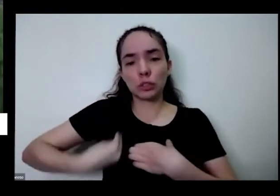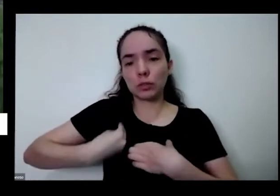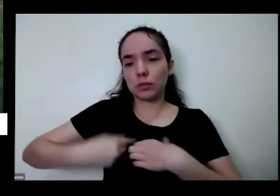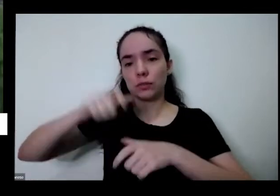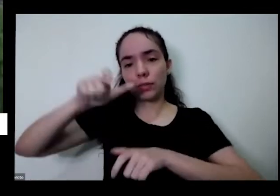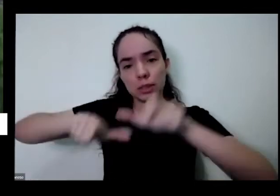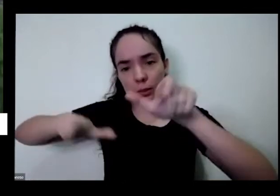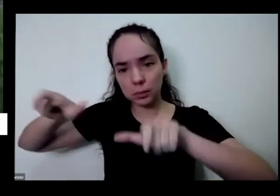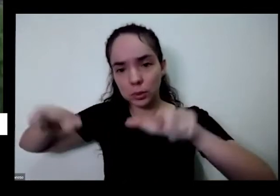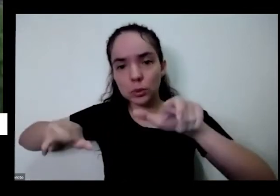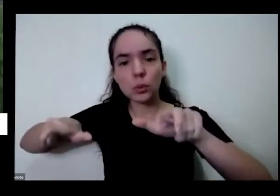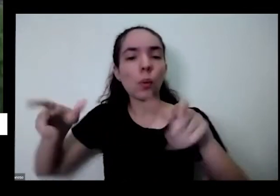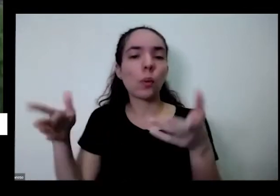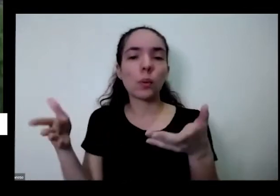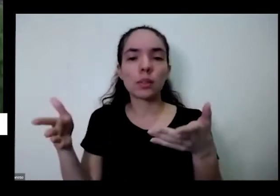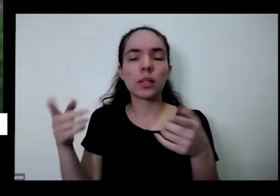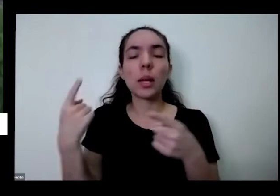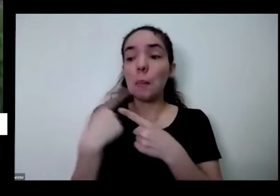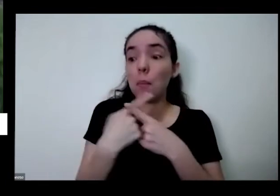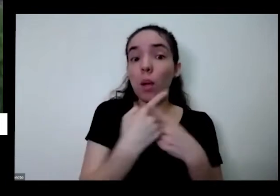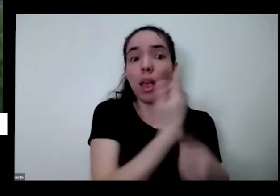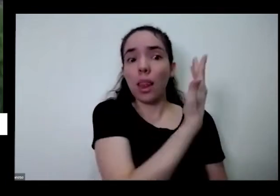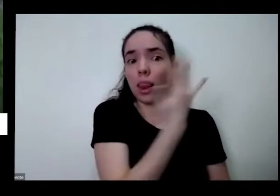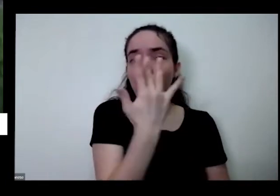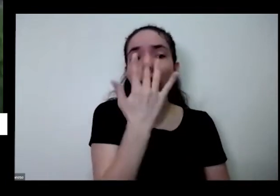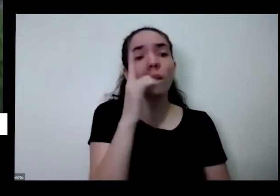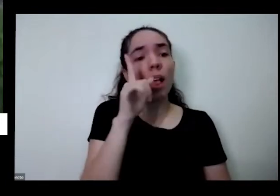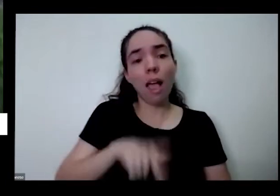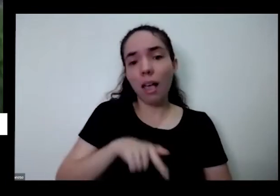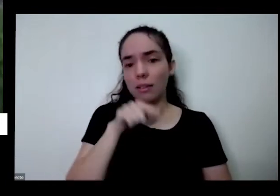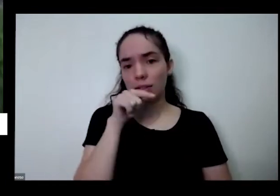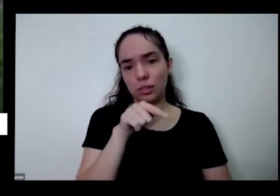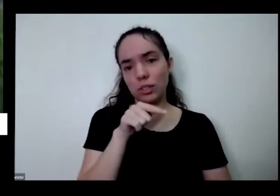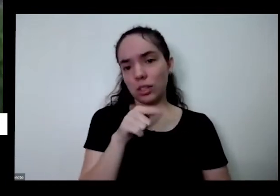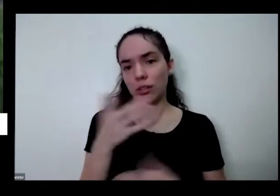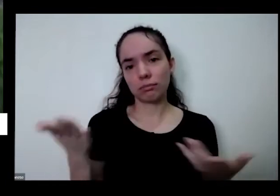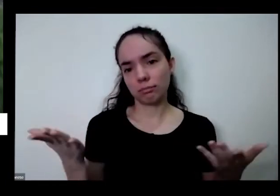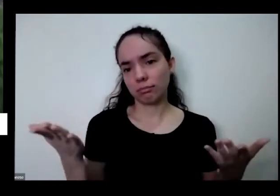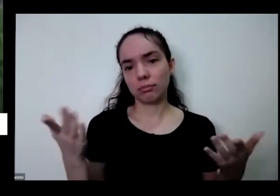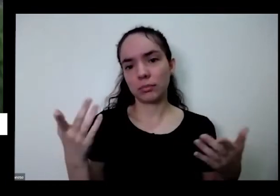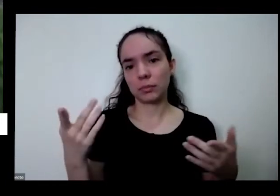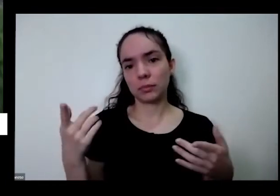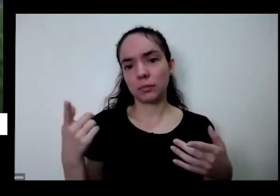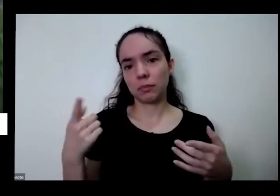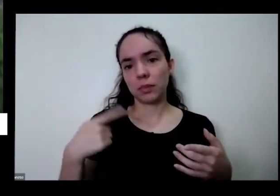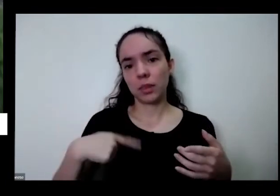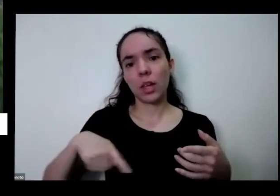um a gente é diferente né não posso não pode ser diferente não pode ser diferente do restante nosso